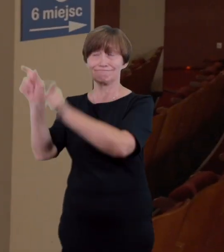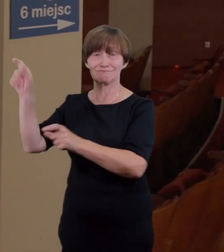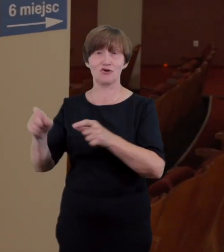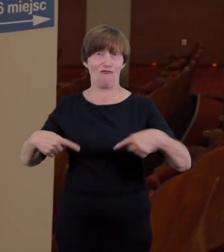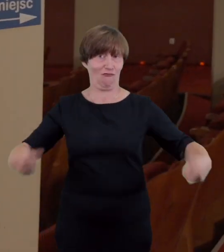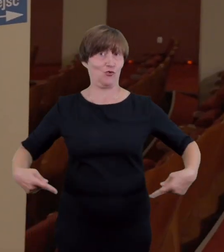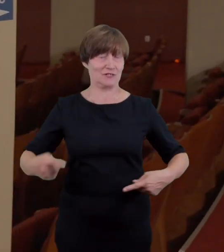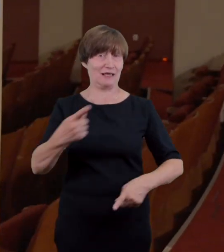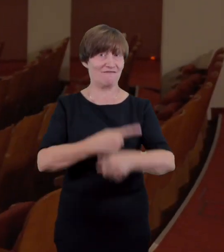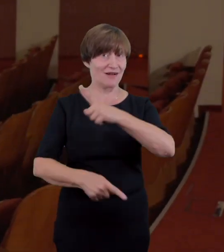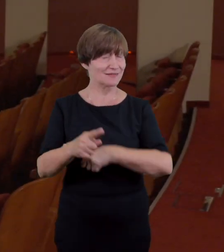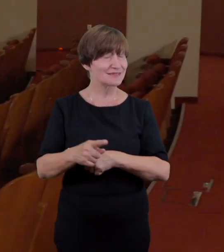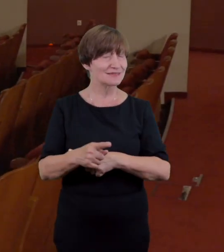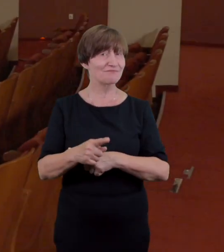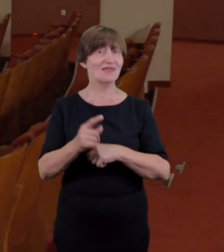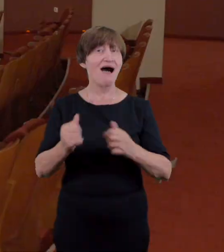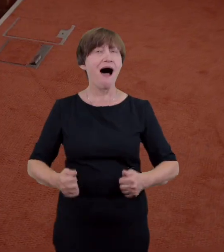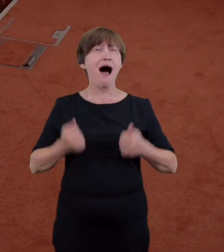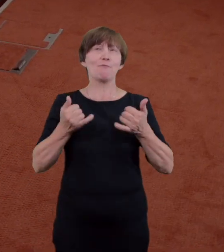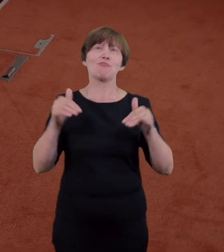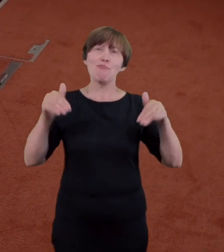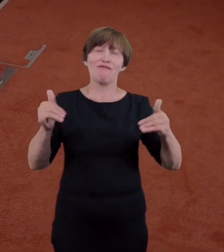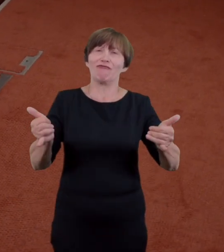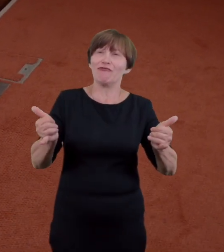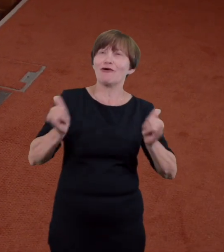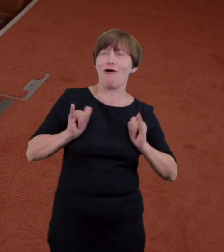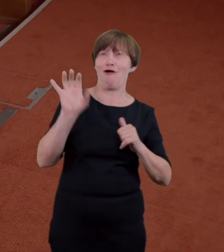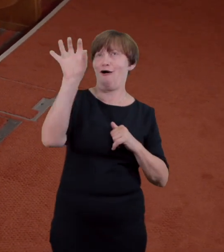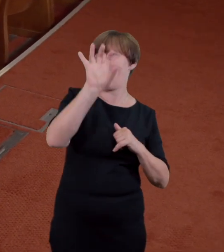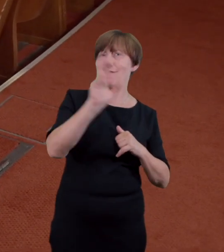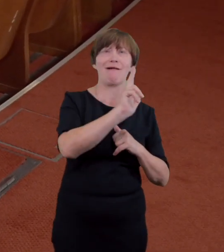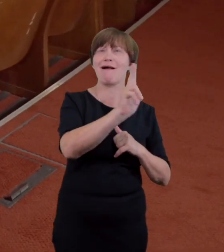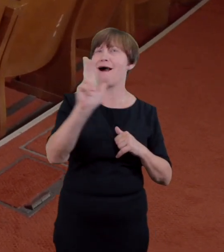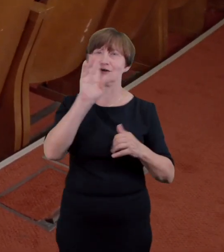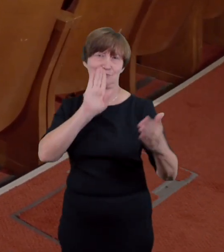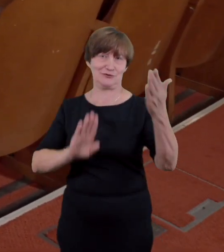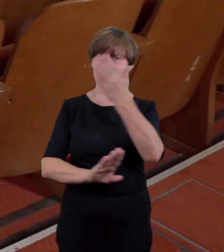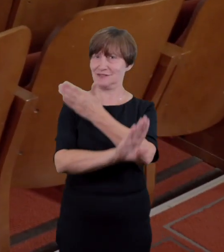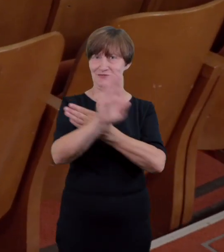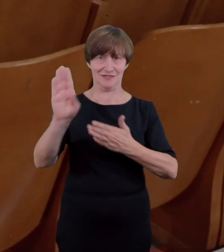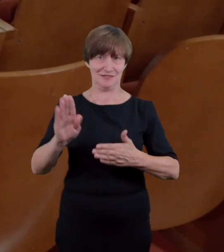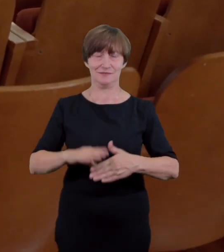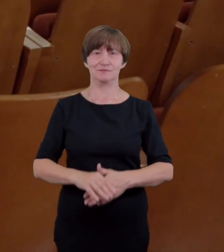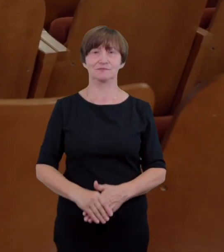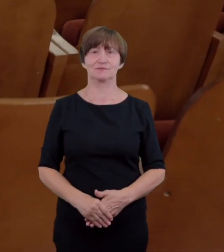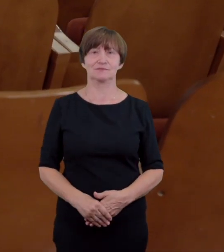miejsc dostosowanych dla wózków inwalidzkich z których komfortowo oglądać można każdy spektakl